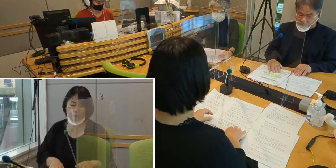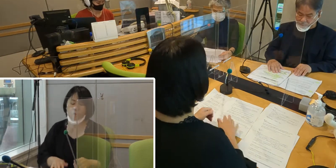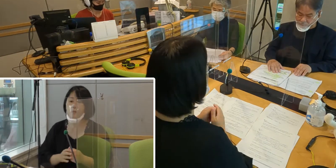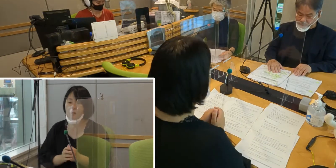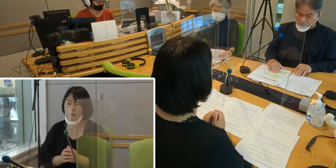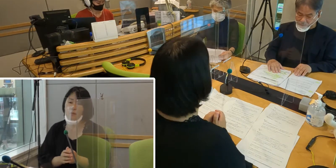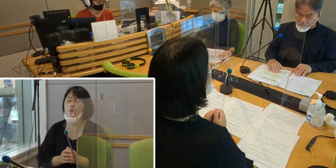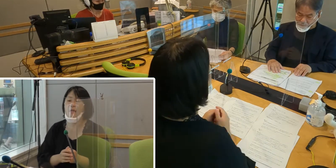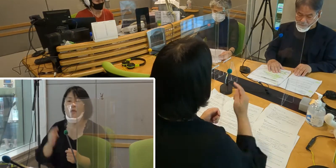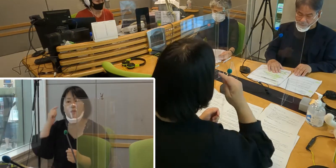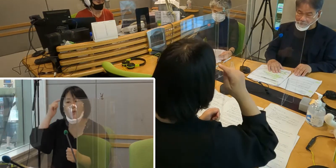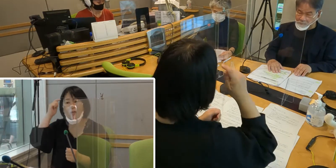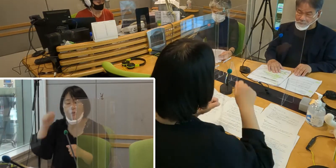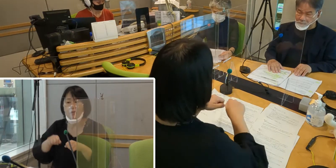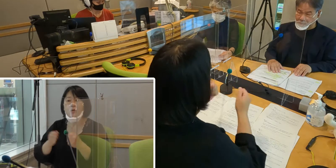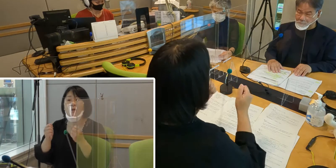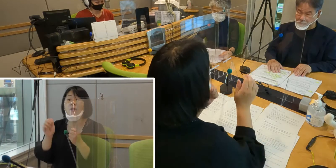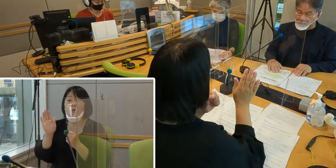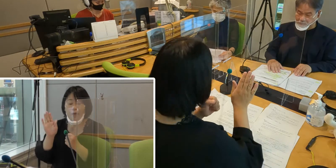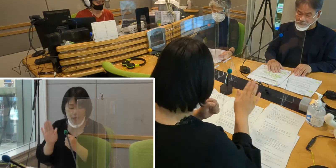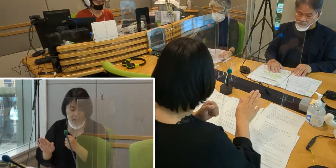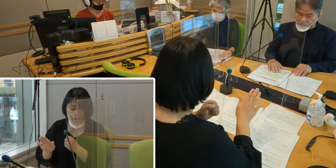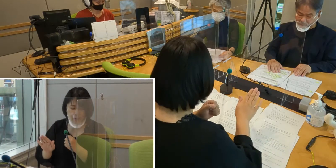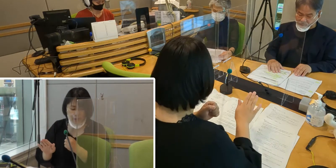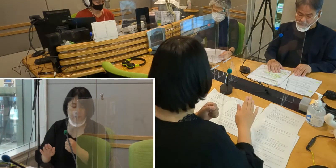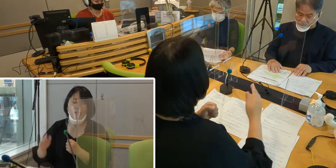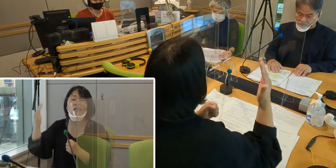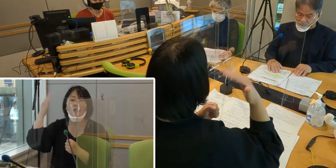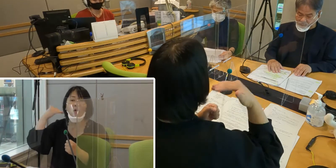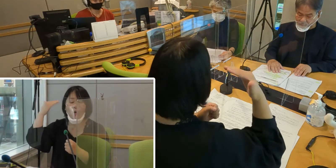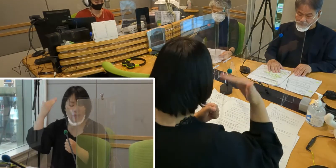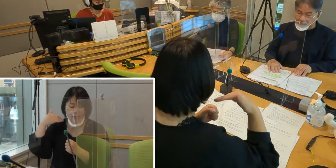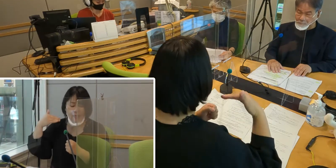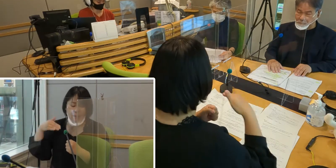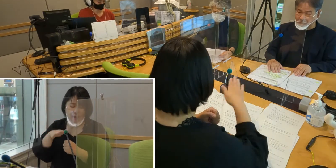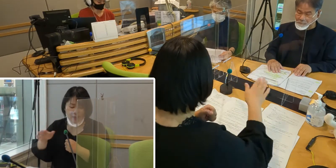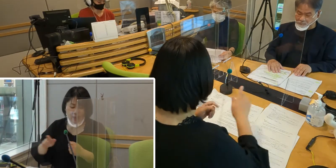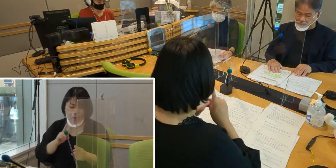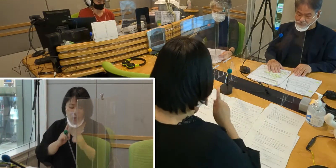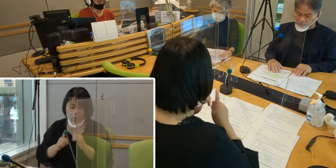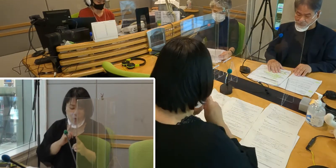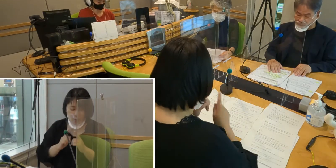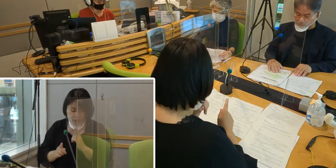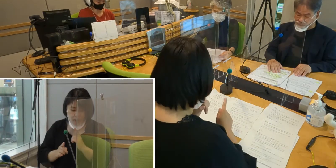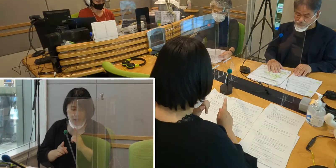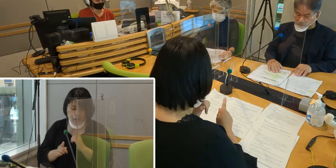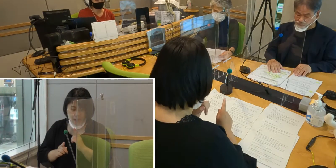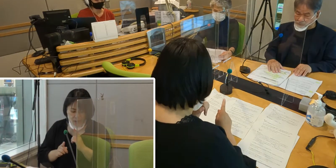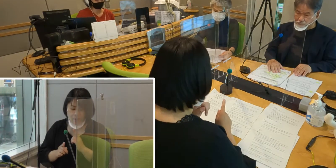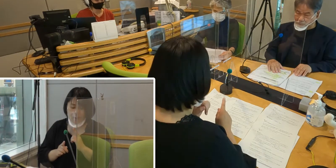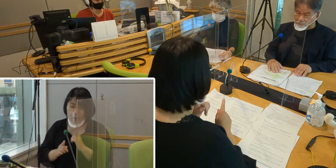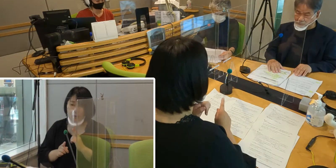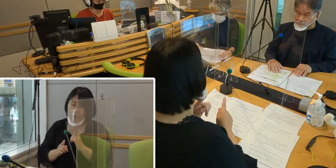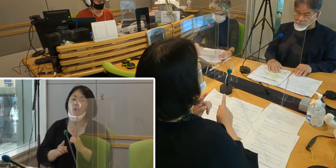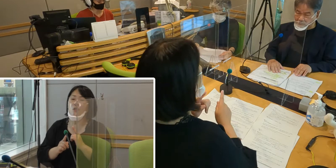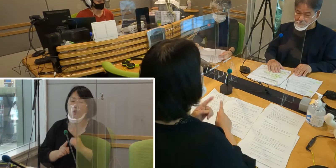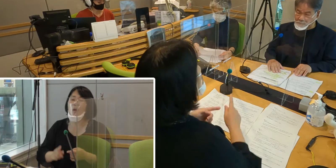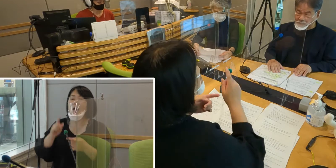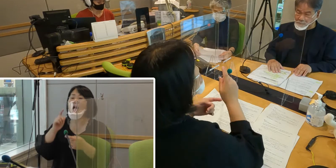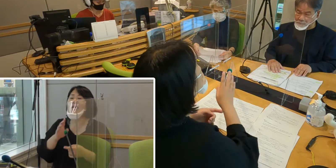（高橋）聴覚に障害を持つ、聞こえない方々の言葉は… つまり言語は、手話なんです。